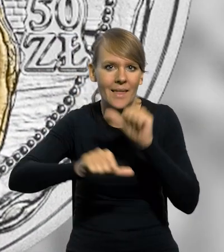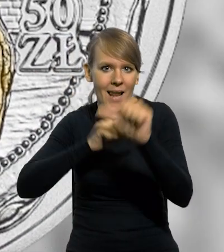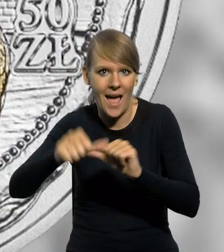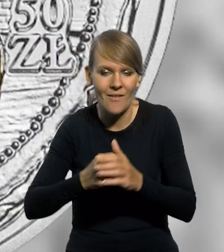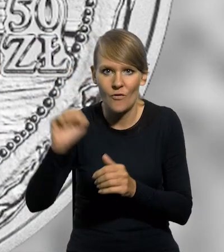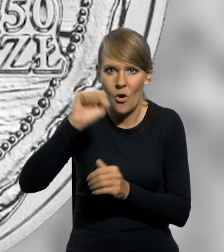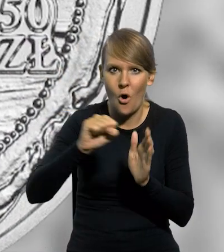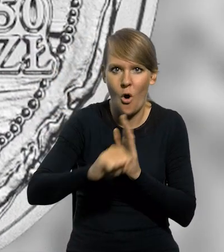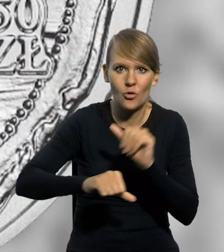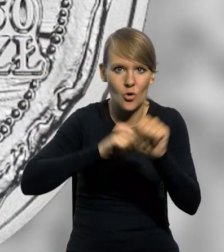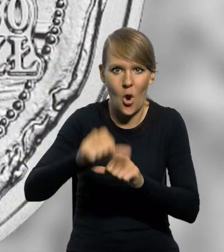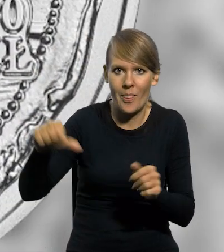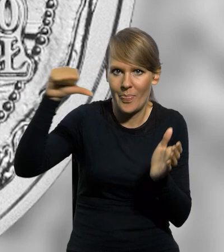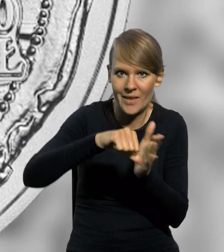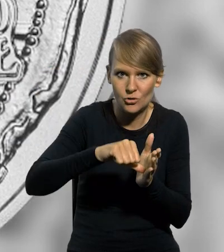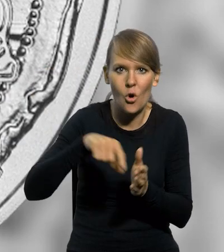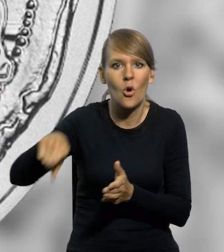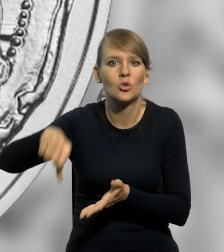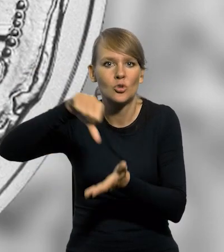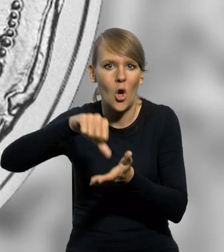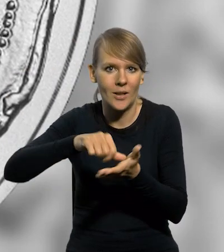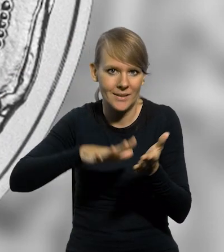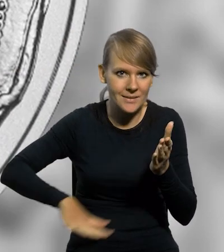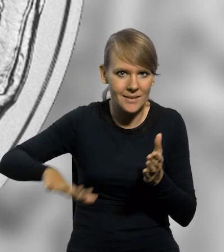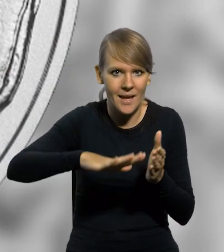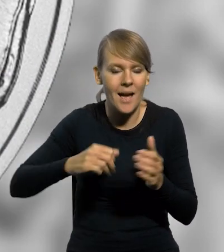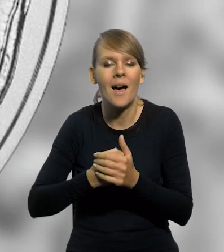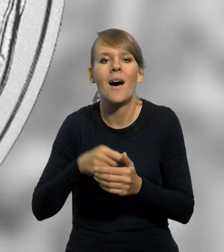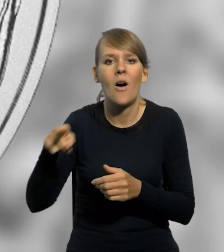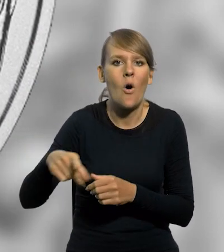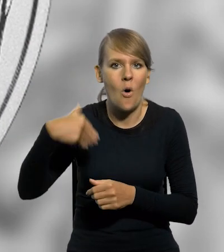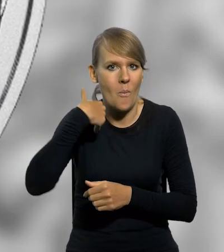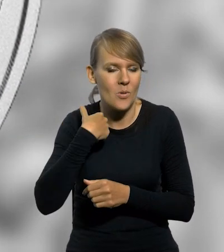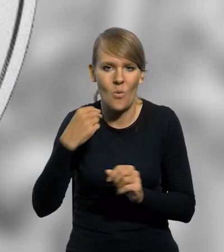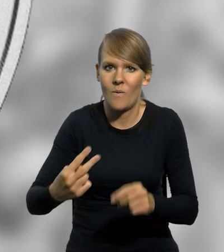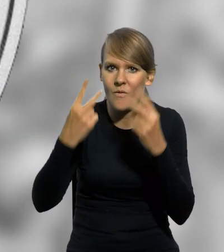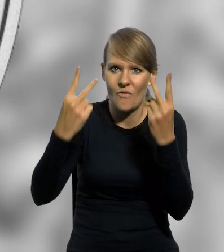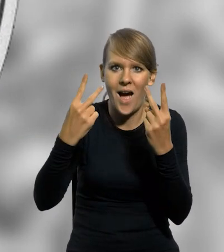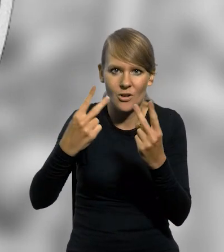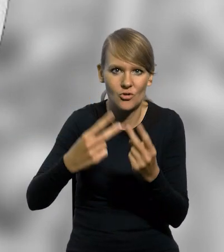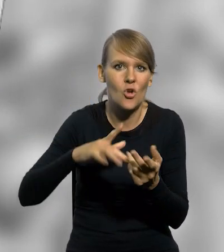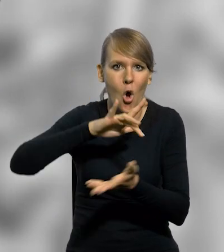Wrocław od roku 1000 jest stolicą biskupstwa i w tamtym czasie stał się jednym z najważniejszych ośrodków